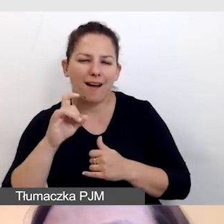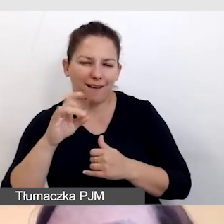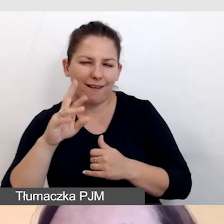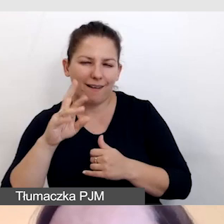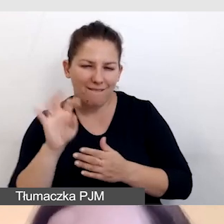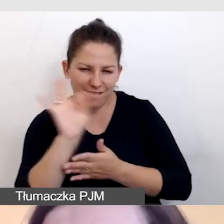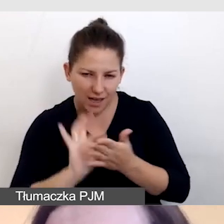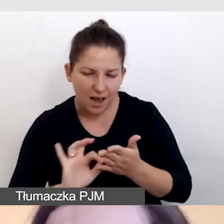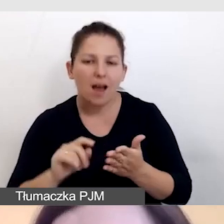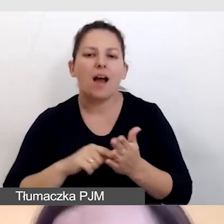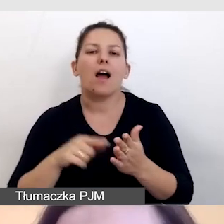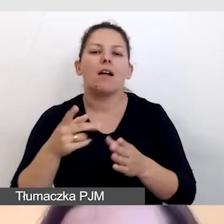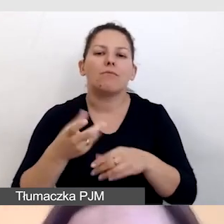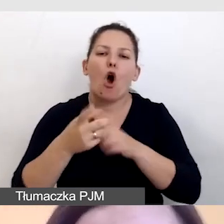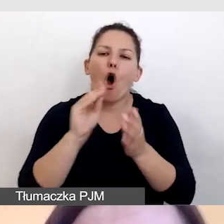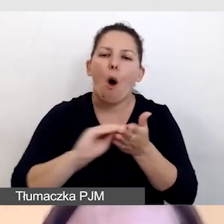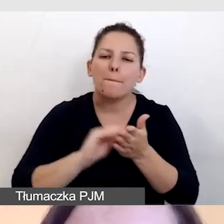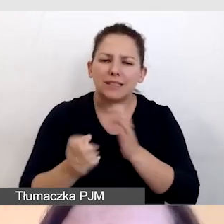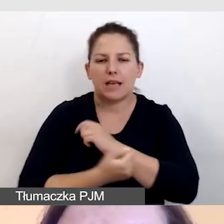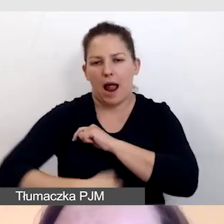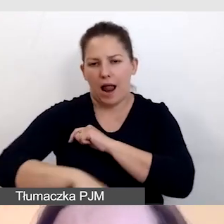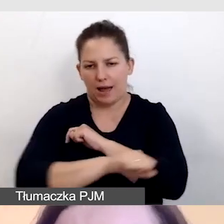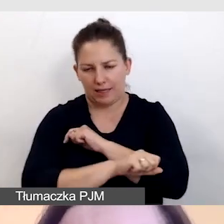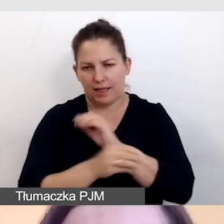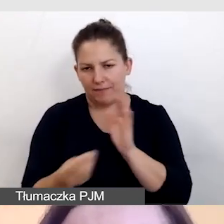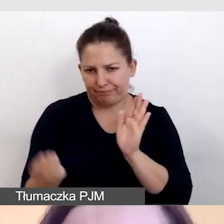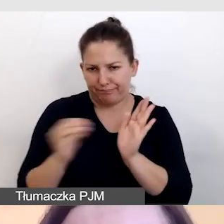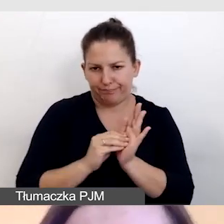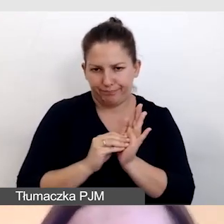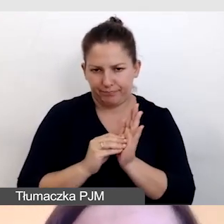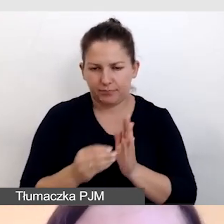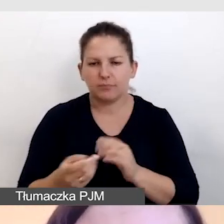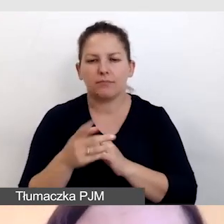lub w ogóle opisy, czyli alternatywy tekstowe.